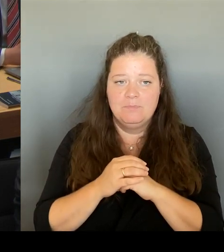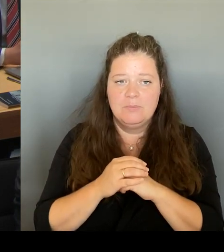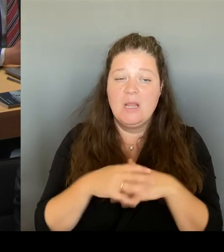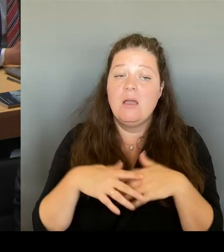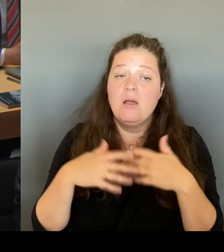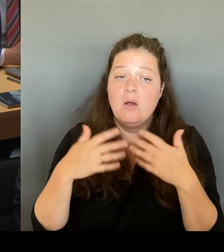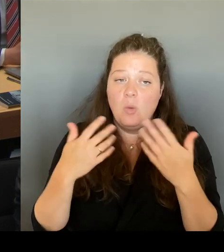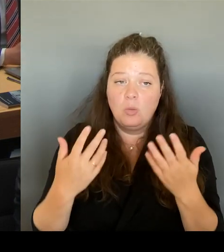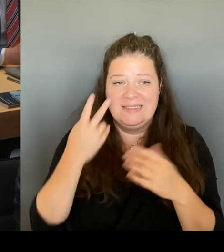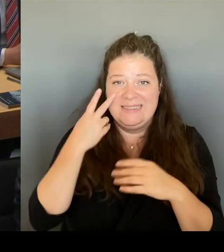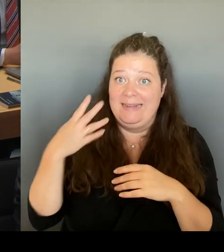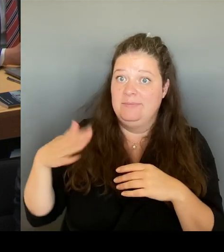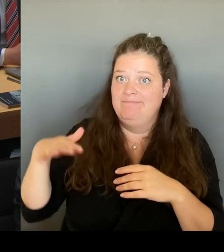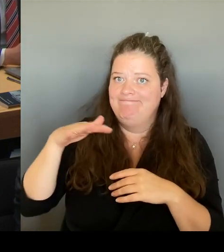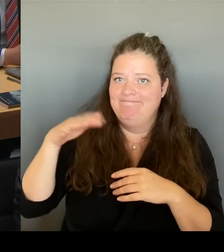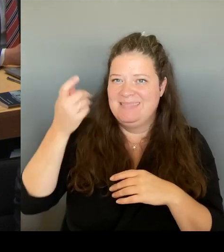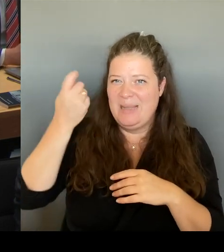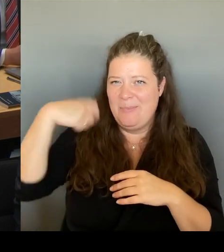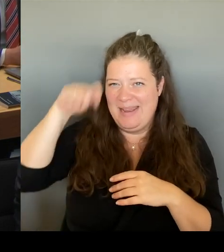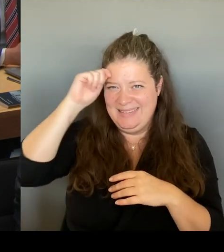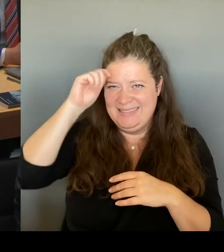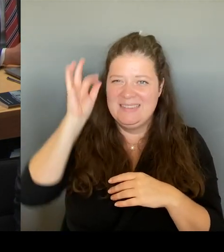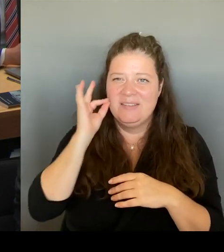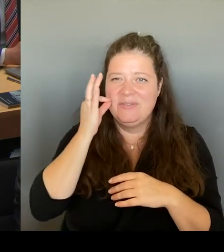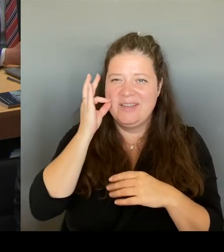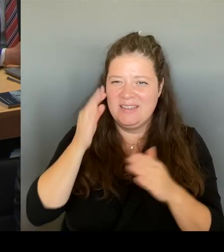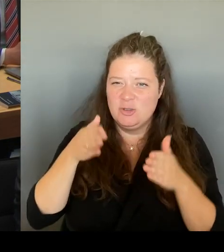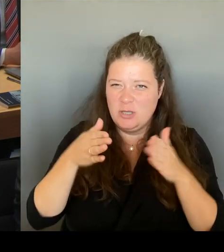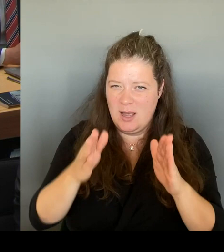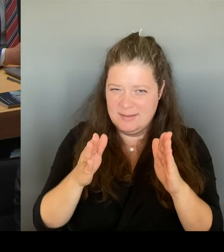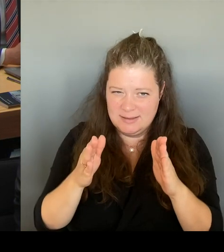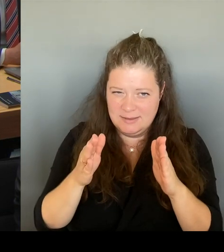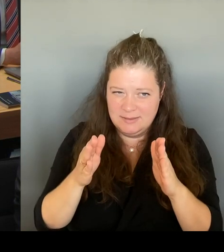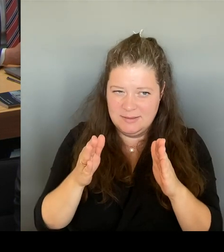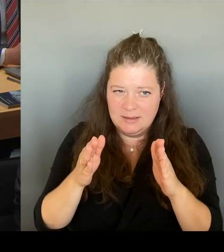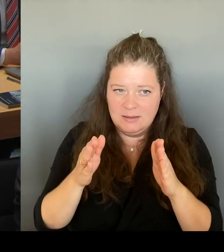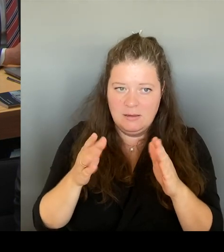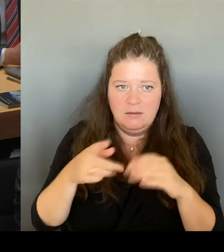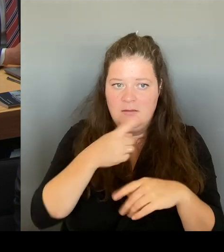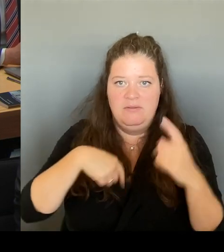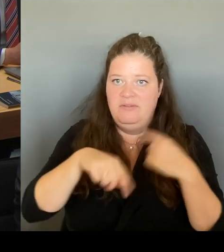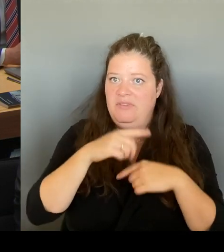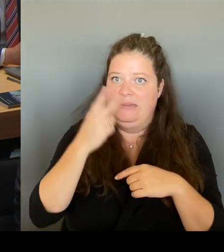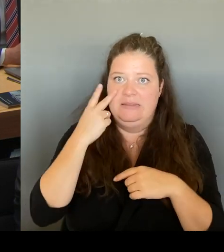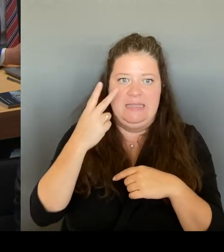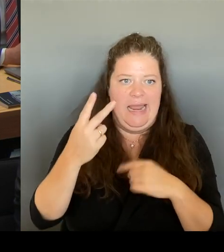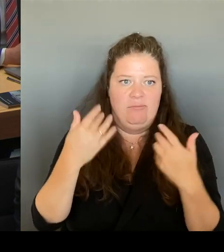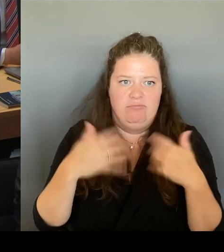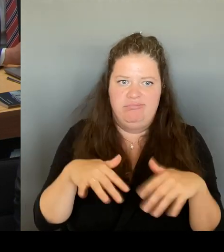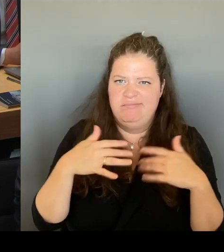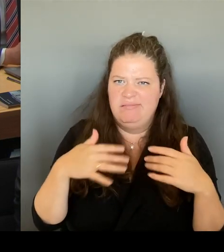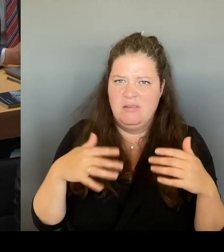wo wir alle erleben können, wie alles verödet. Wieder eine Belebung reinzubringen, wie dann